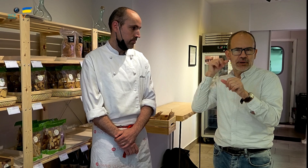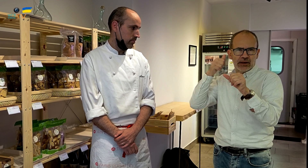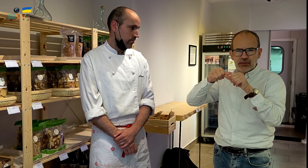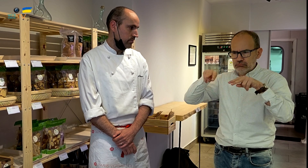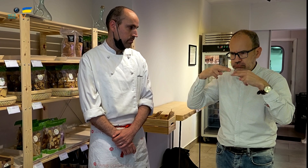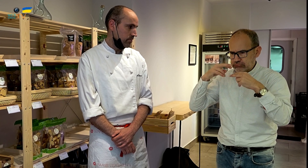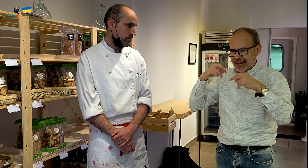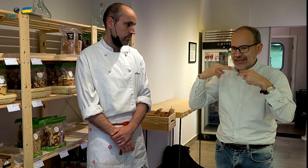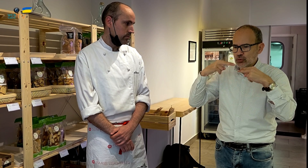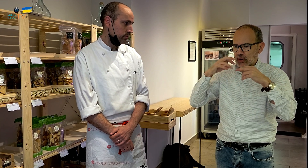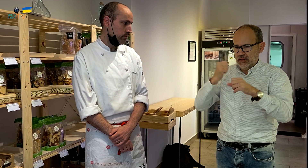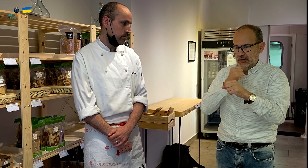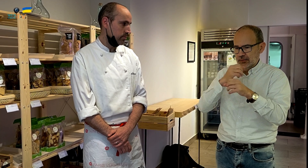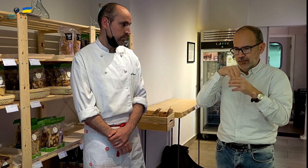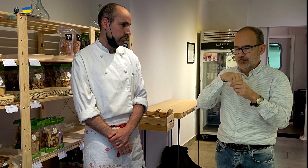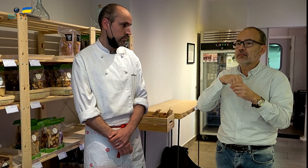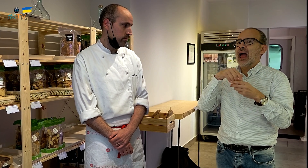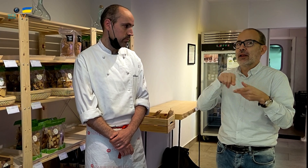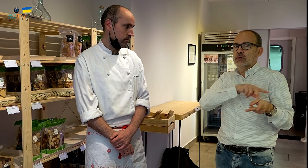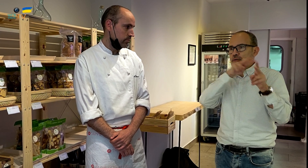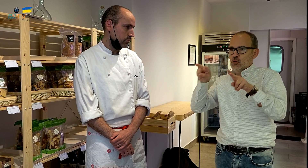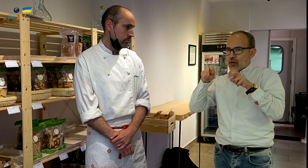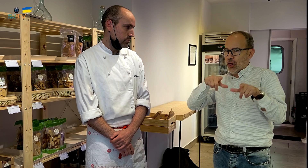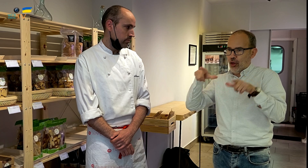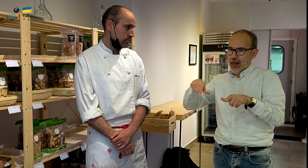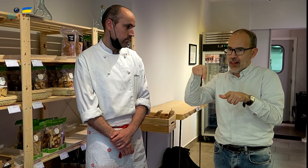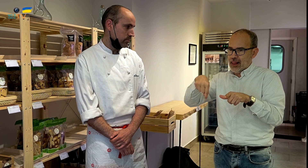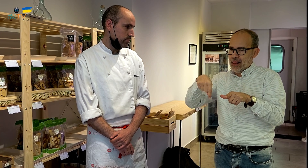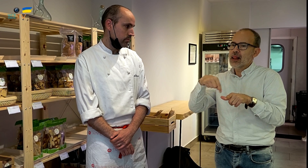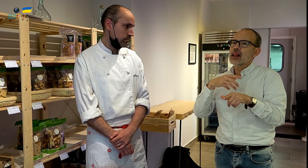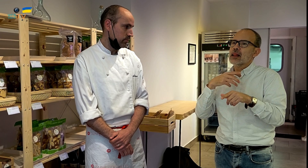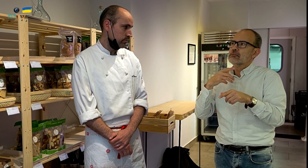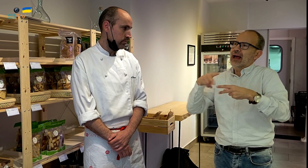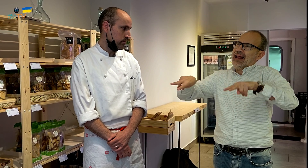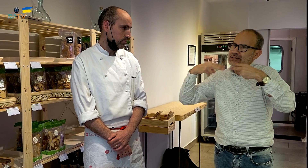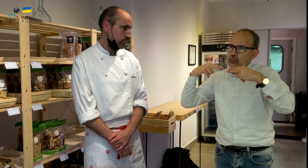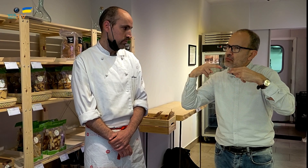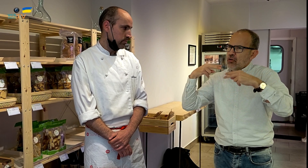como experto que has estado trabajando en la restauración. Ahora os habéis mudado a este nuevo local,